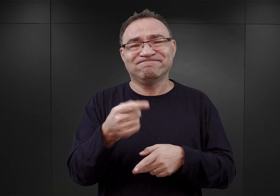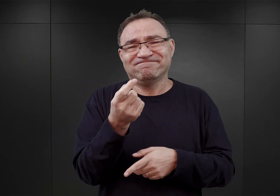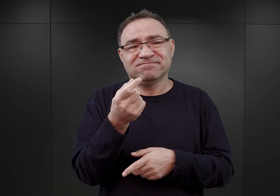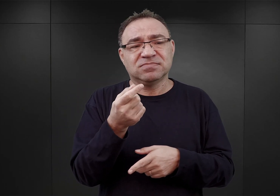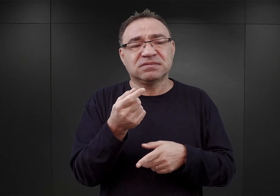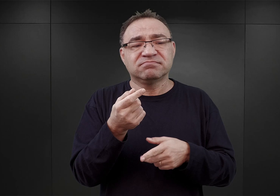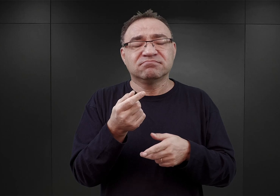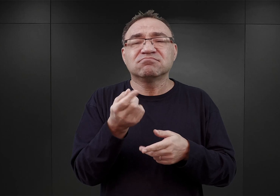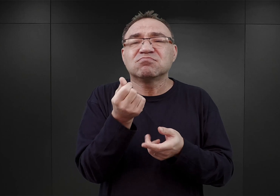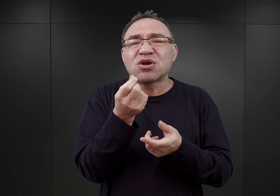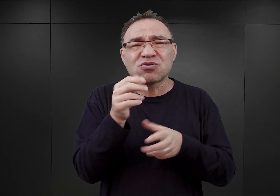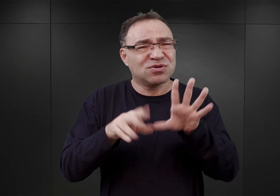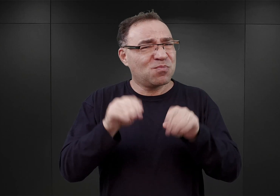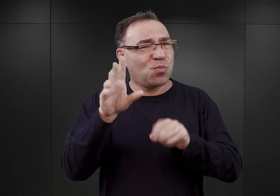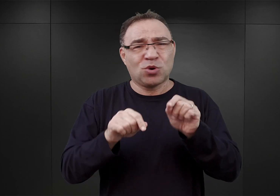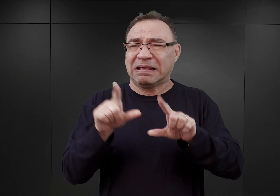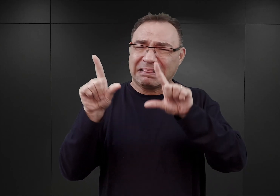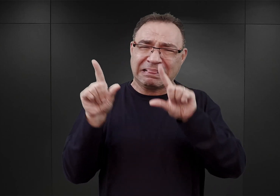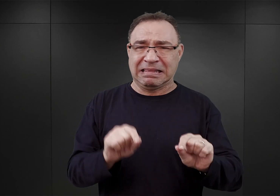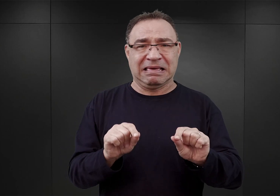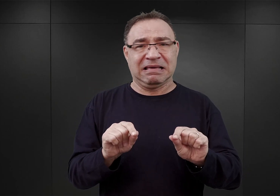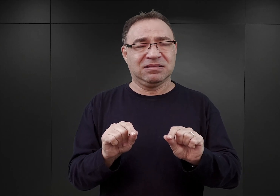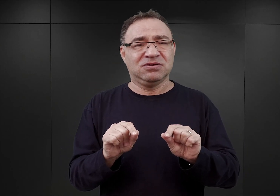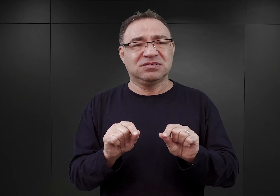tzn. niepociągającą dla SS jakiś szczególnych kosztów.